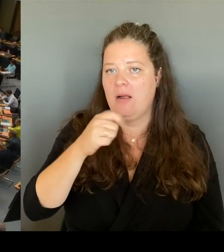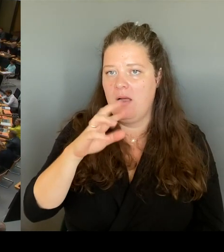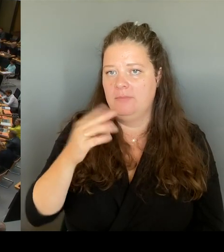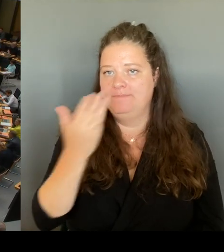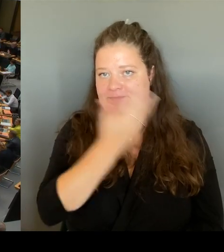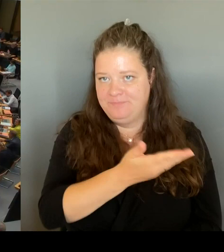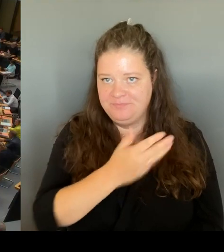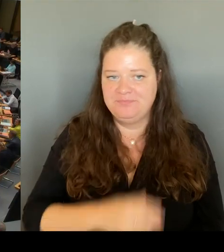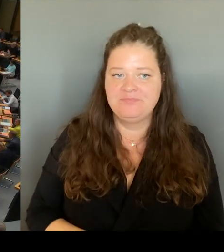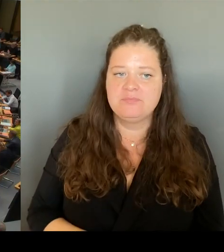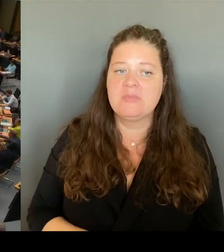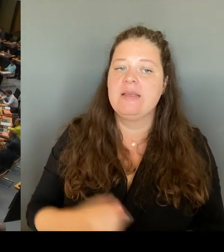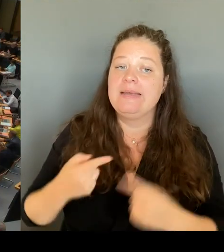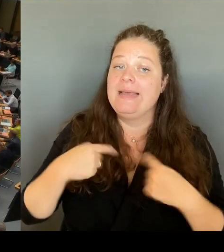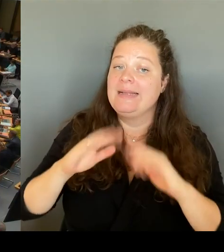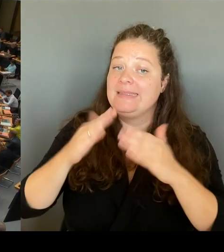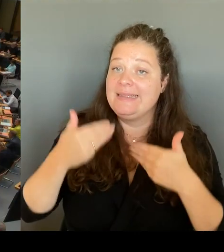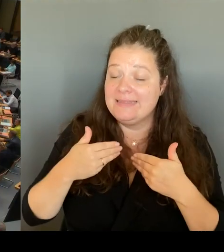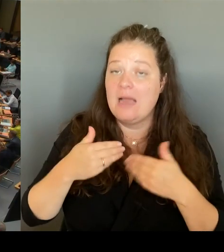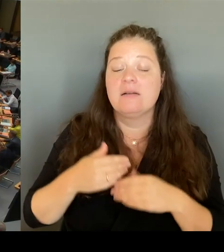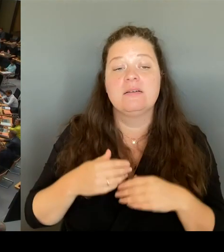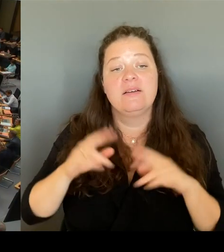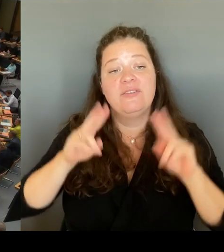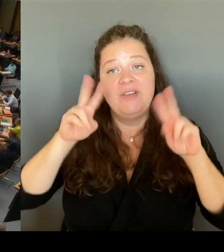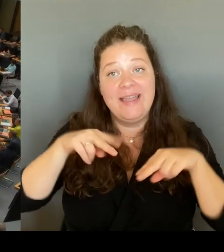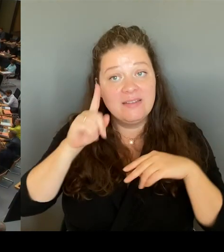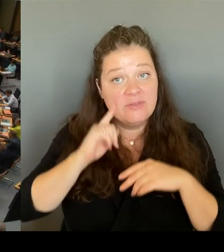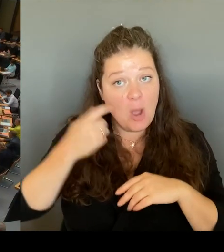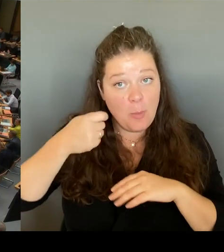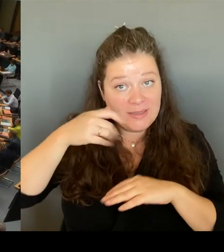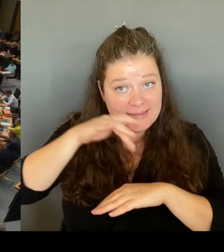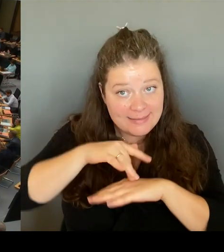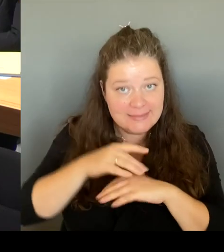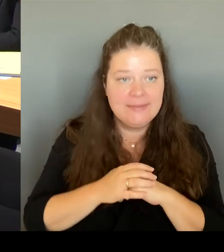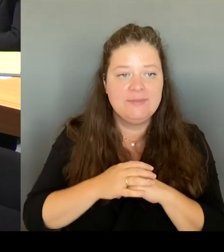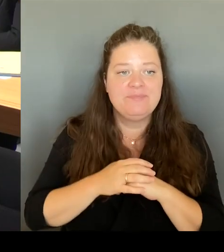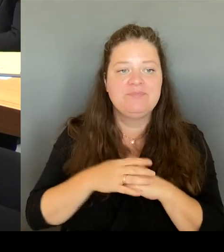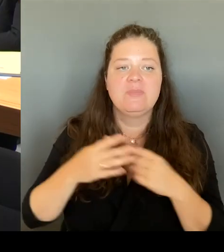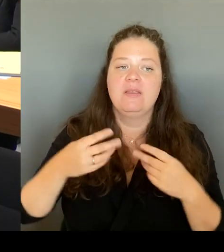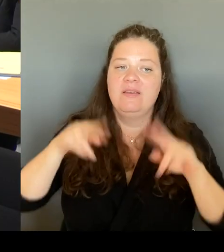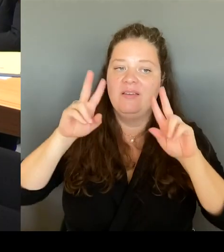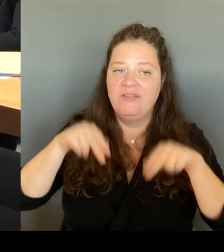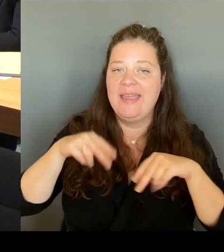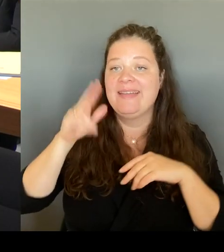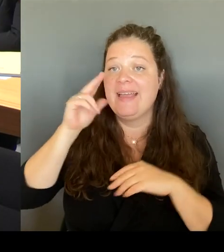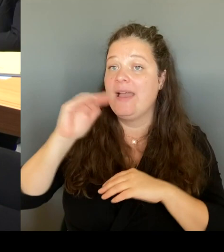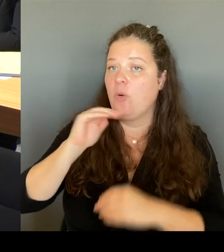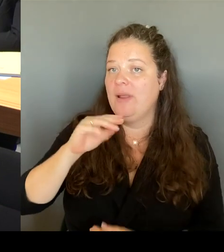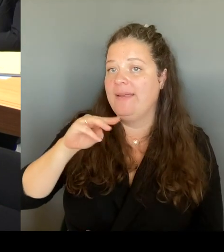Verehrter Herr Kollege Matz. Sie kennen mich. Ich bin ja nun viel in der Stadt unterwegs, und ich habe mich